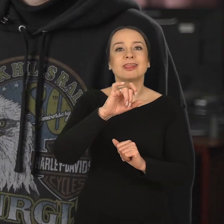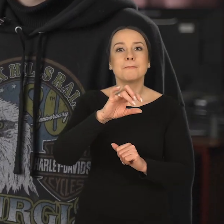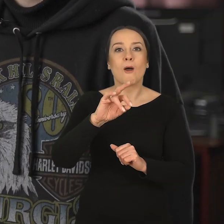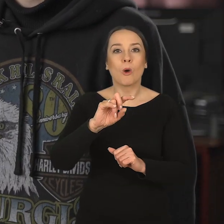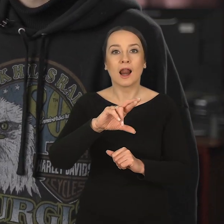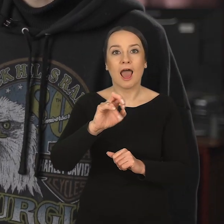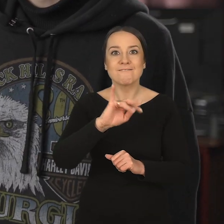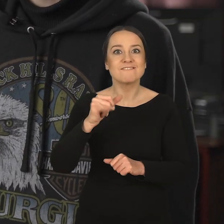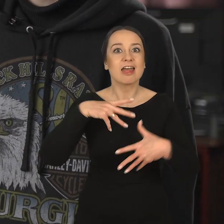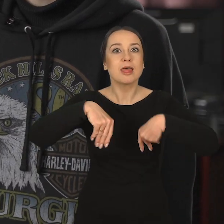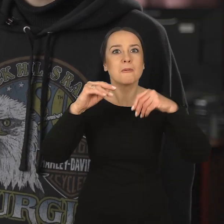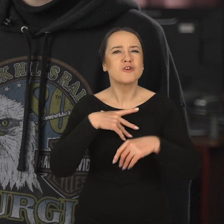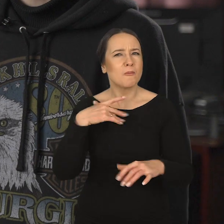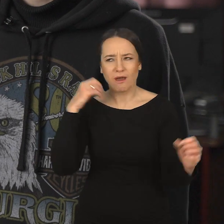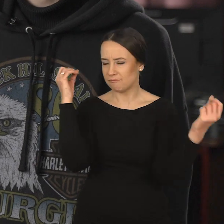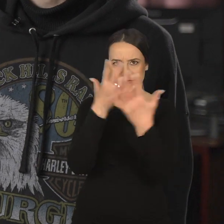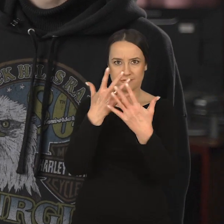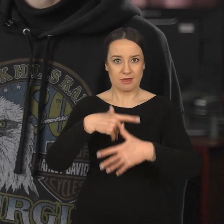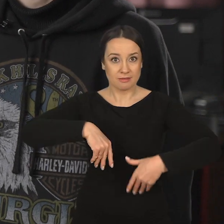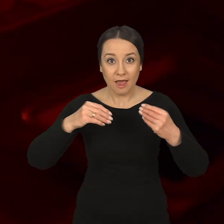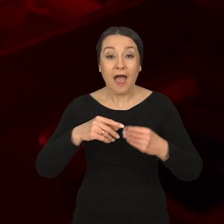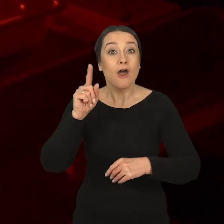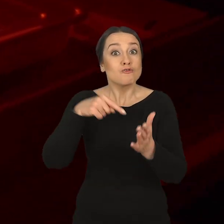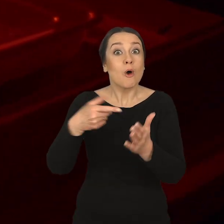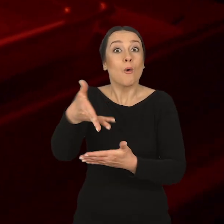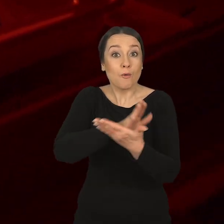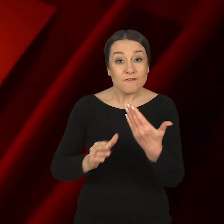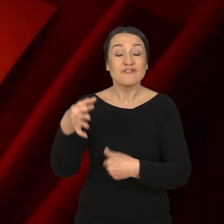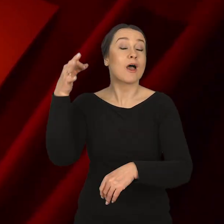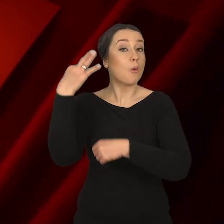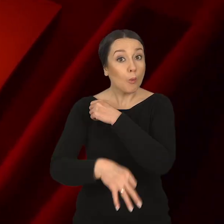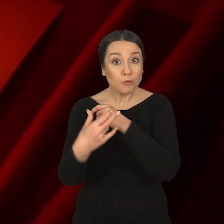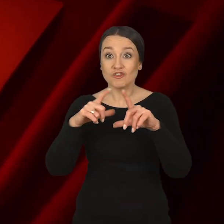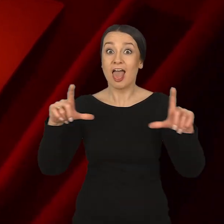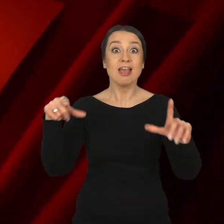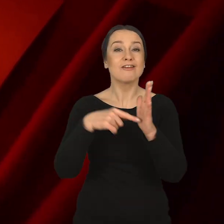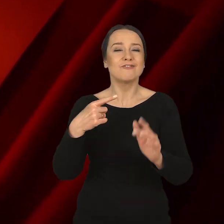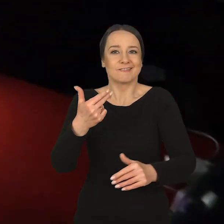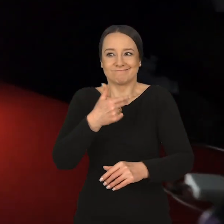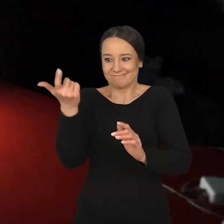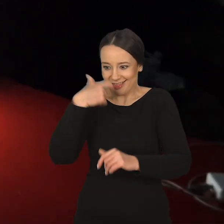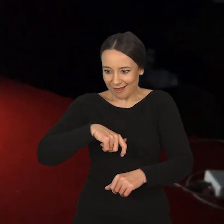albo typografia, która na samym początku była dla mnie kompletną czarną magią. Nadal mówi Izabela Makocka: Ta uczelnia, ten wydział dla mnie jest przede wszystkim rozmową